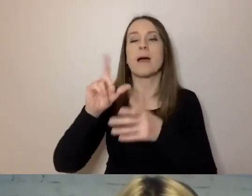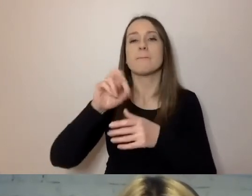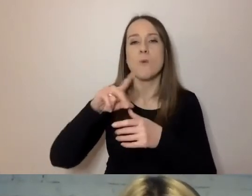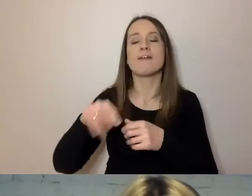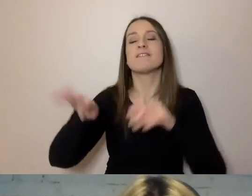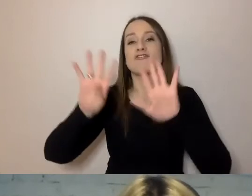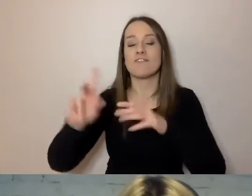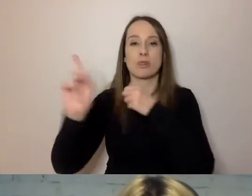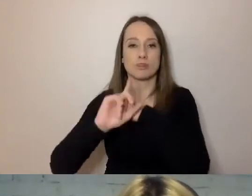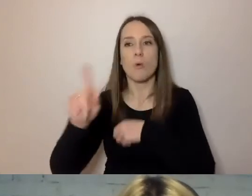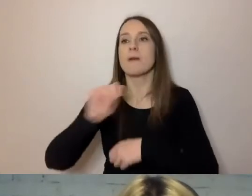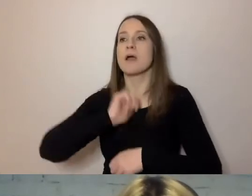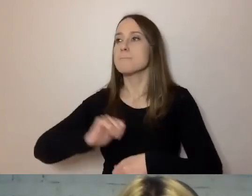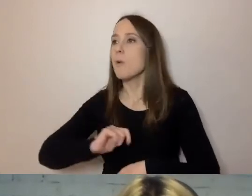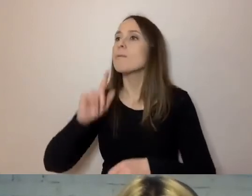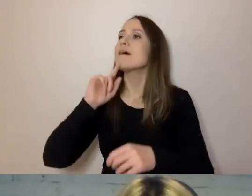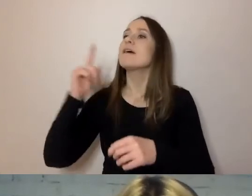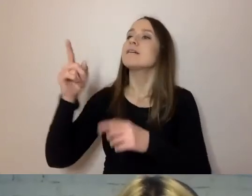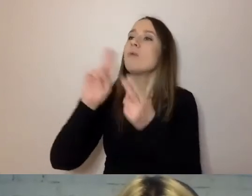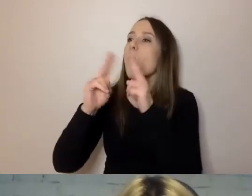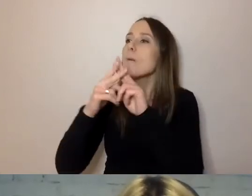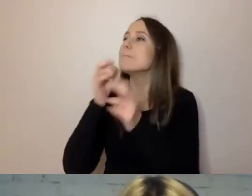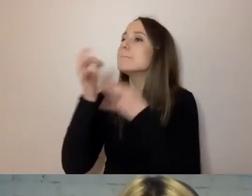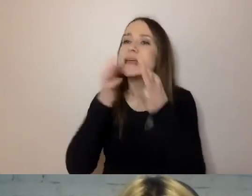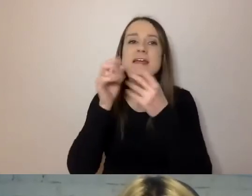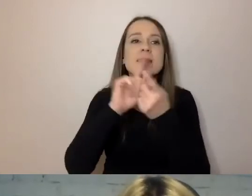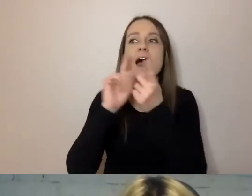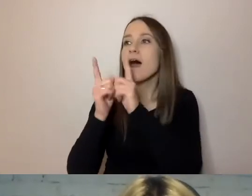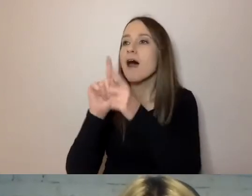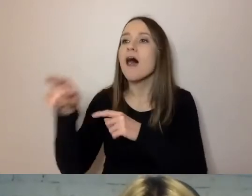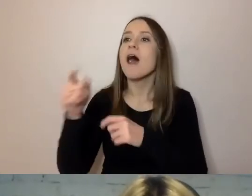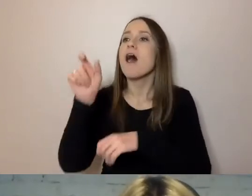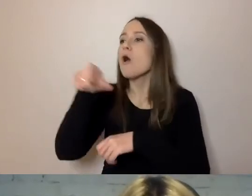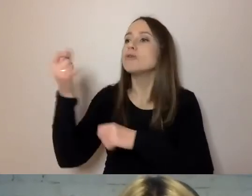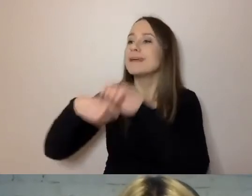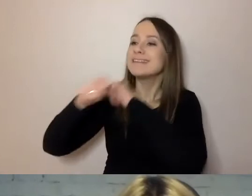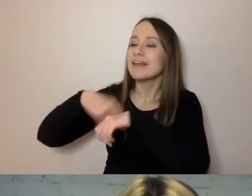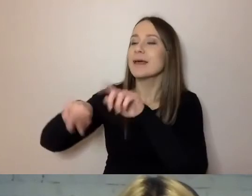skonsultował się ze swoimi doradcami i zastępcami” - to komunikat staje się prosty i zrozumiały,